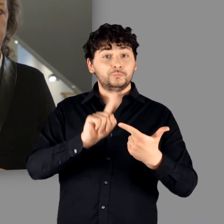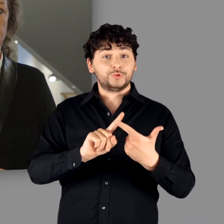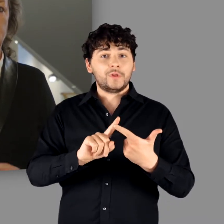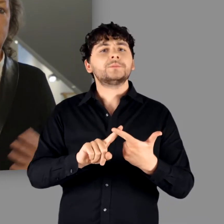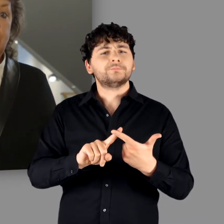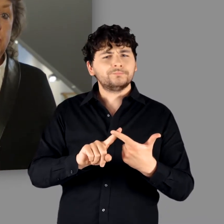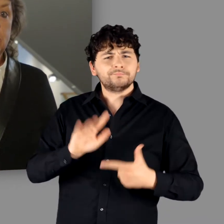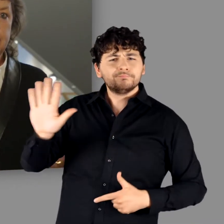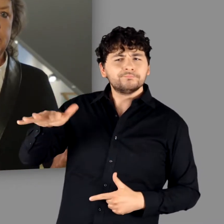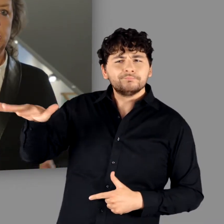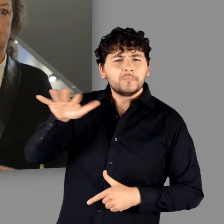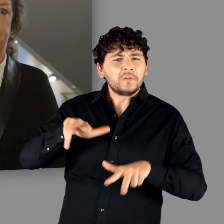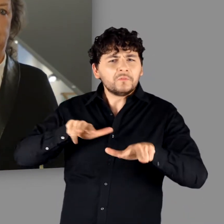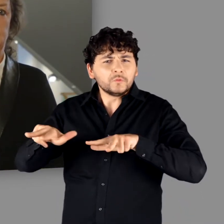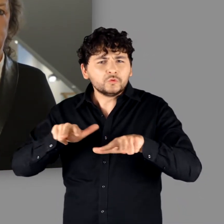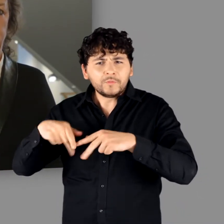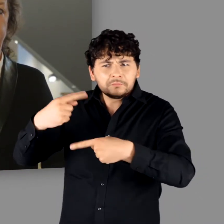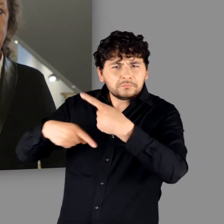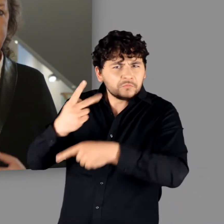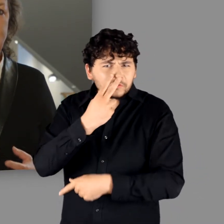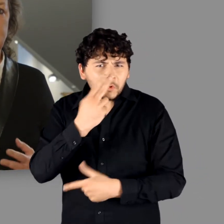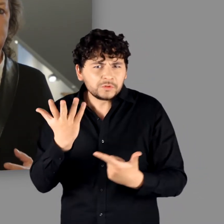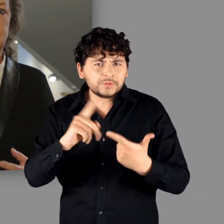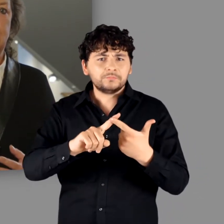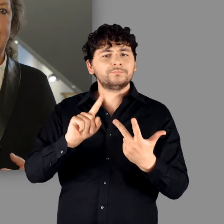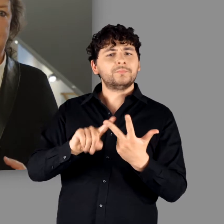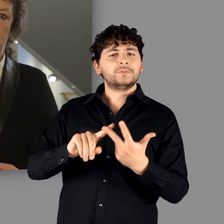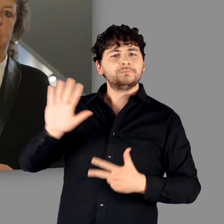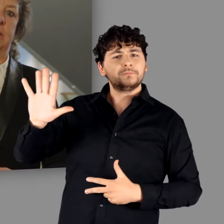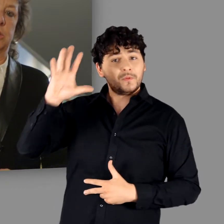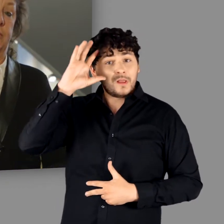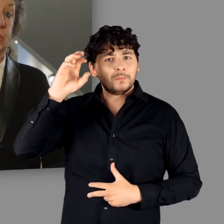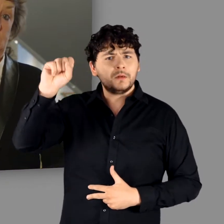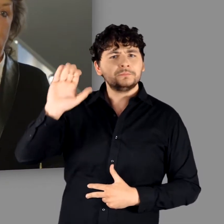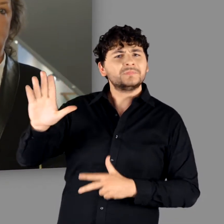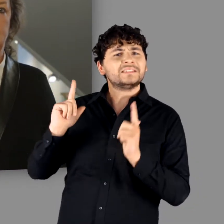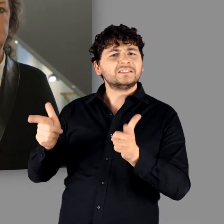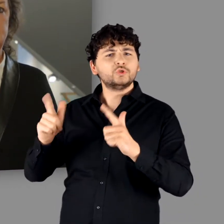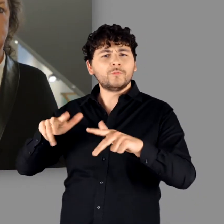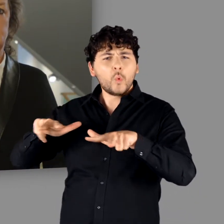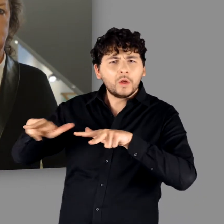Wie wurde gewirtschaftet? Wie waren die germanischen Gesellschaften organisiert?